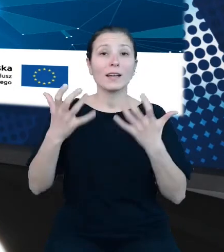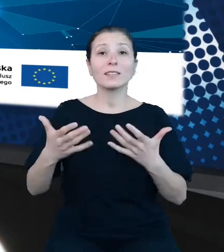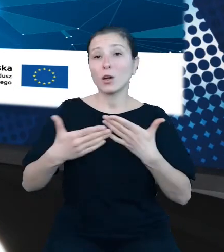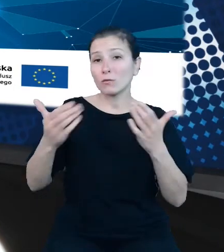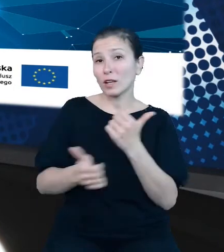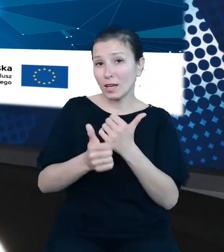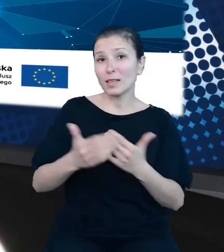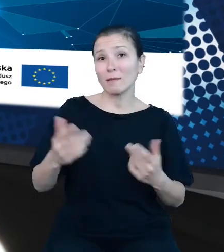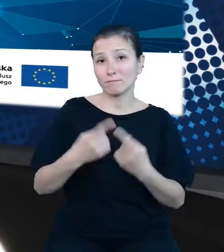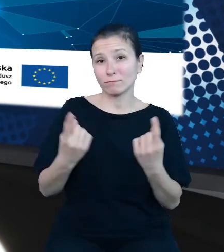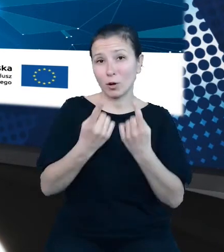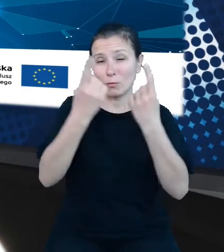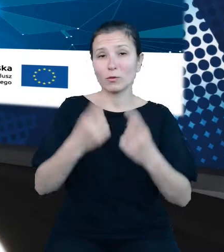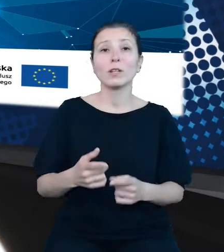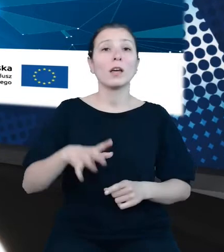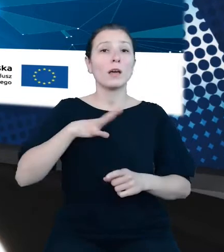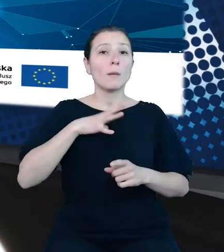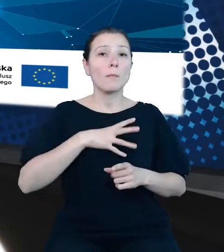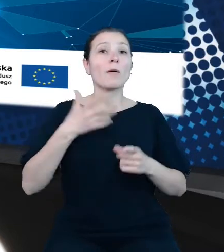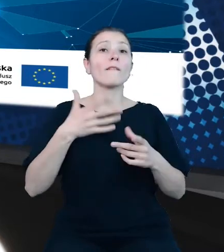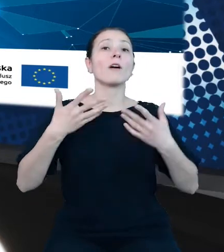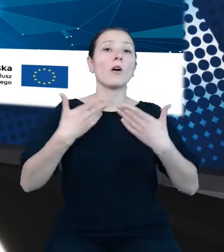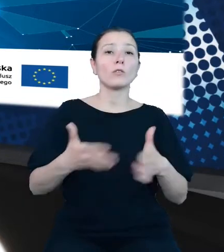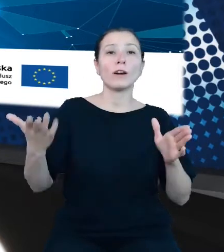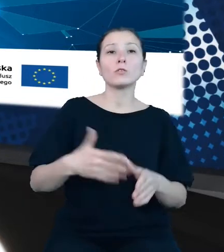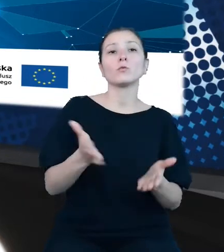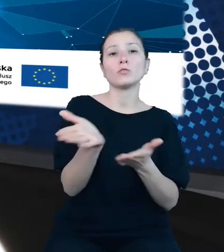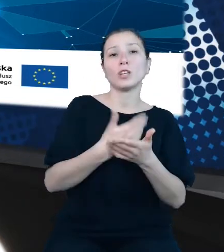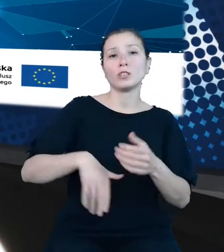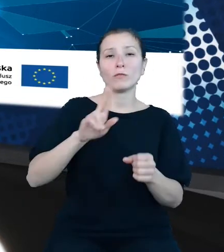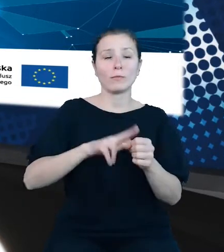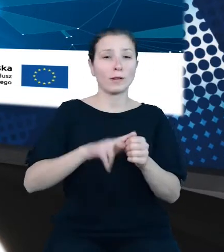dziedzinowych baz wiedzy, koordynowała prace dotyczące budowy API do banku